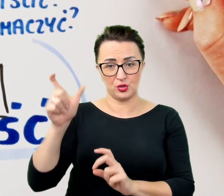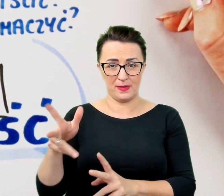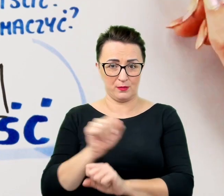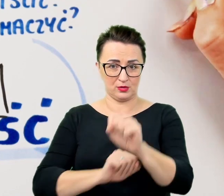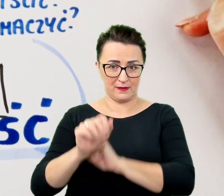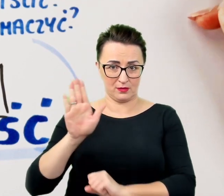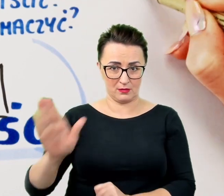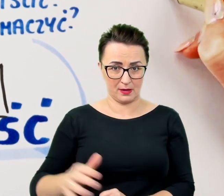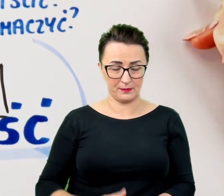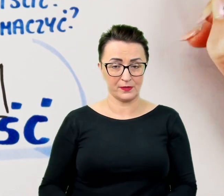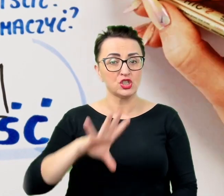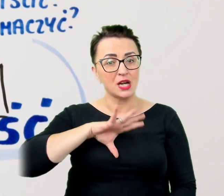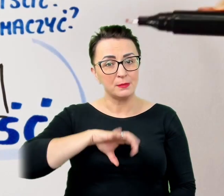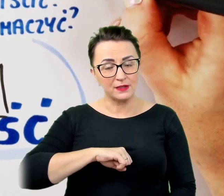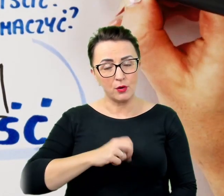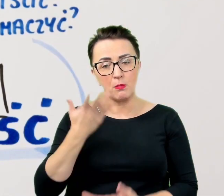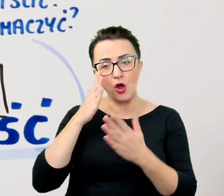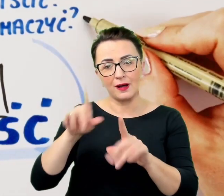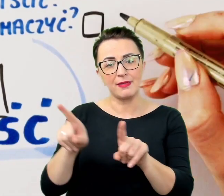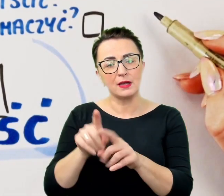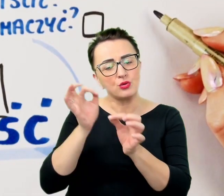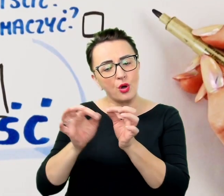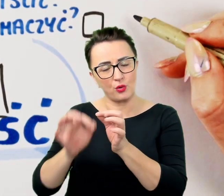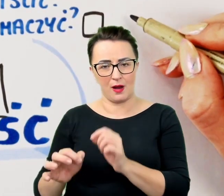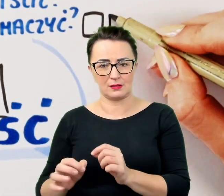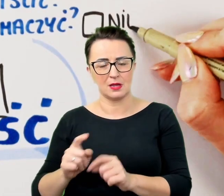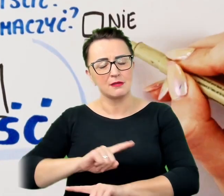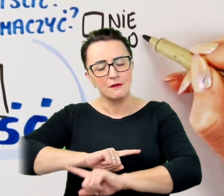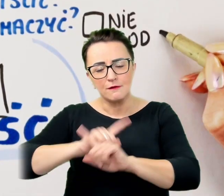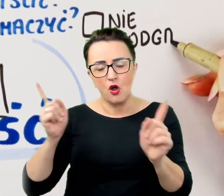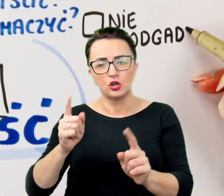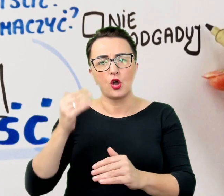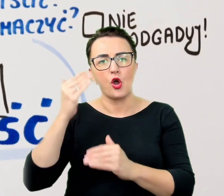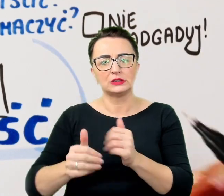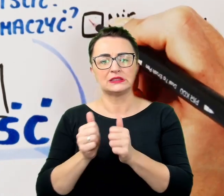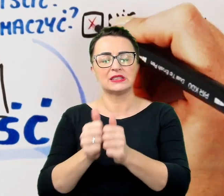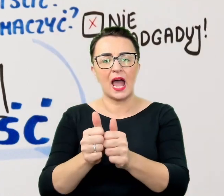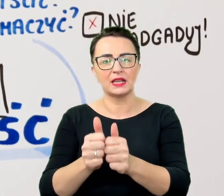Zabronione jest kończenie zdań i odgadywanie dalszego ciągu wypowiedzi osoby z niepełnosprawnością.